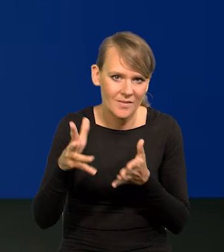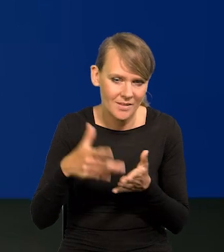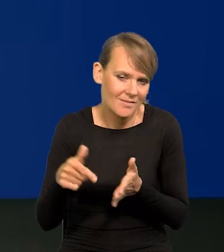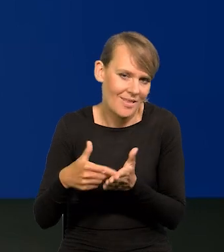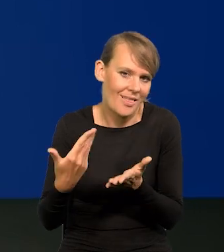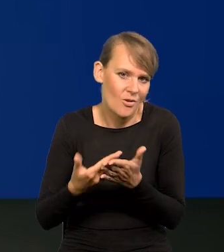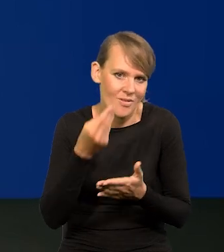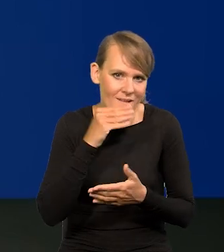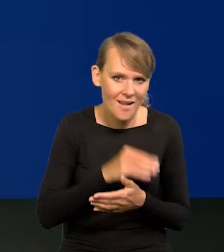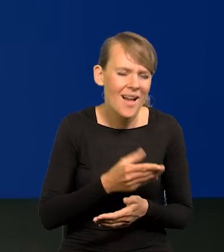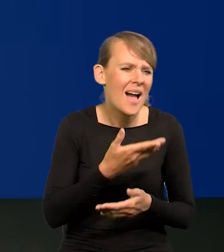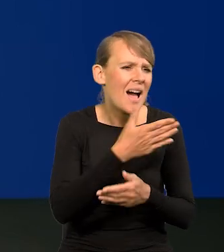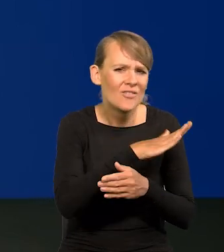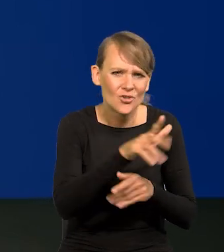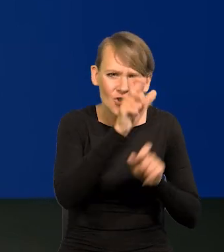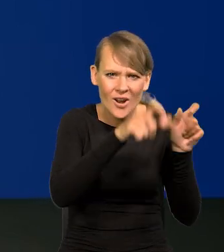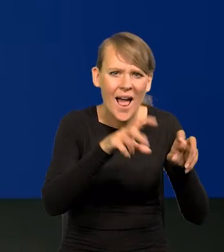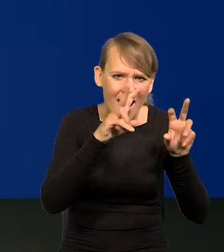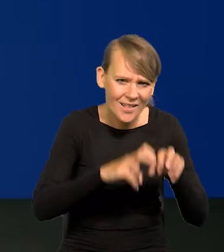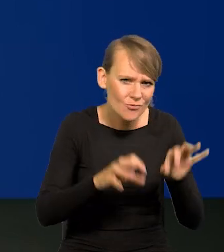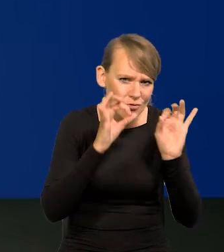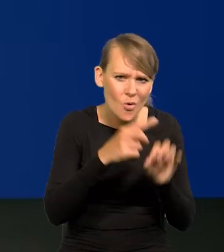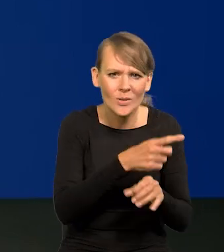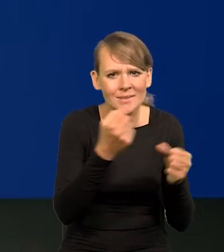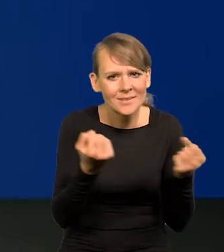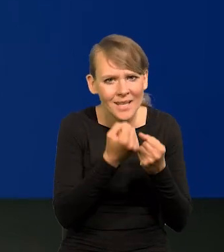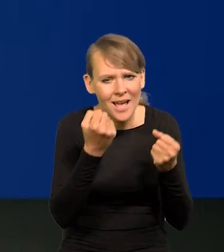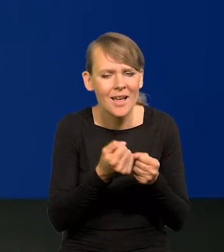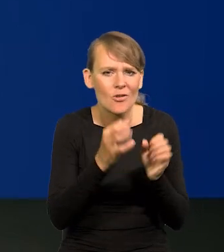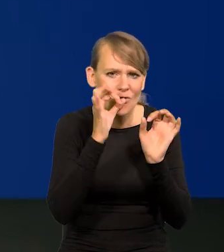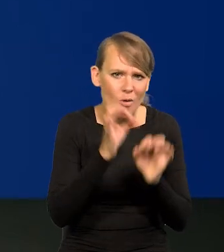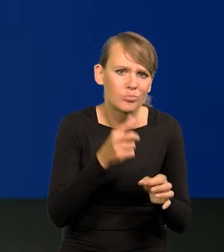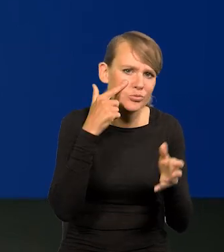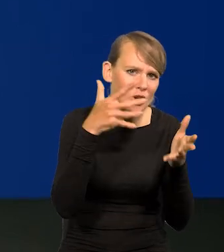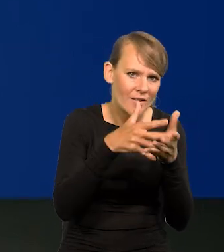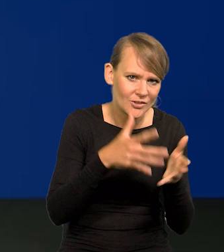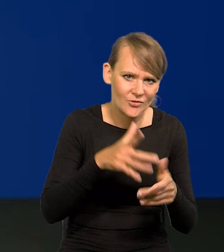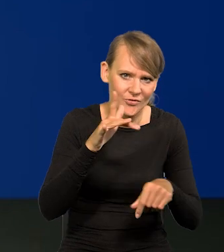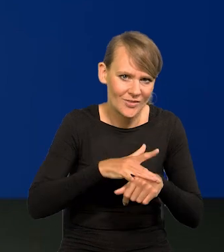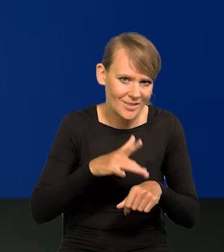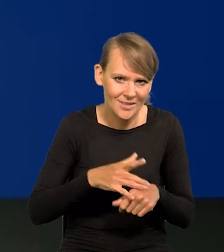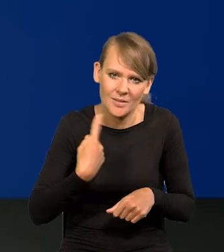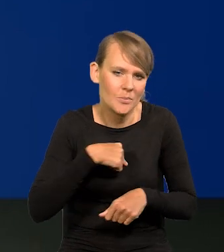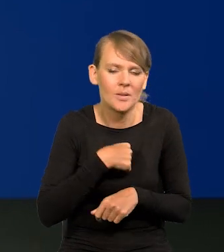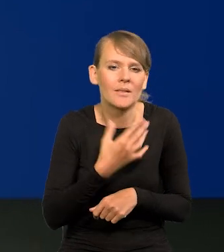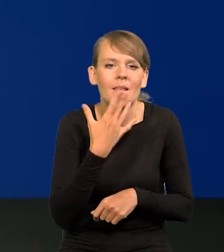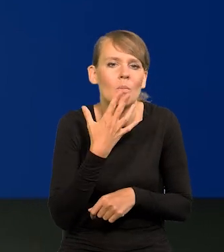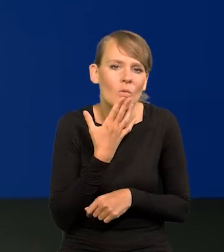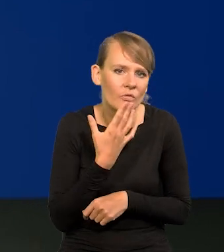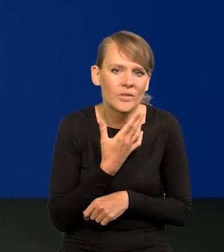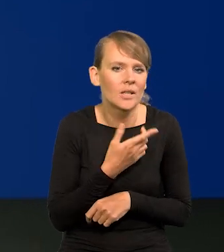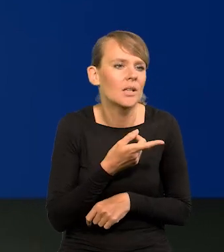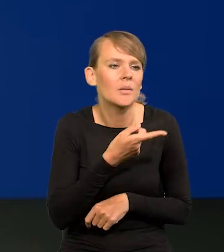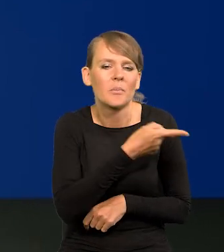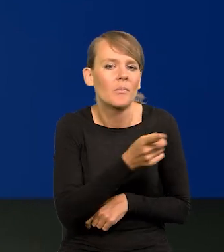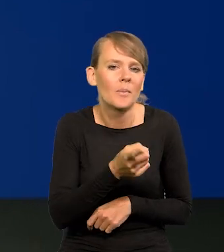Wszędzie analitycy są dobrzy i starają się trafnie przewidzieć te wyniki. Nie odbierajmy nikomu dobrej woli.